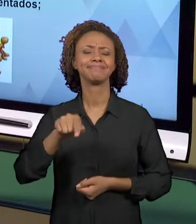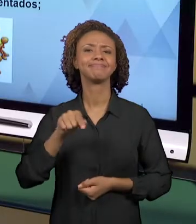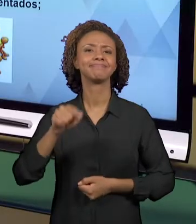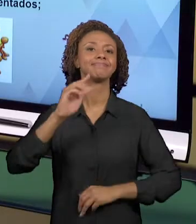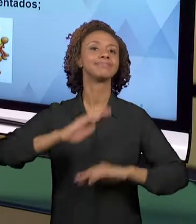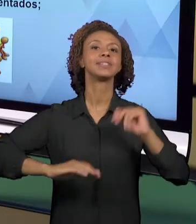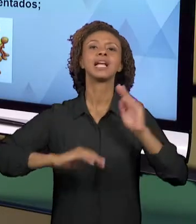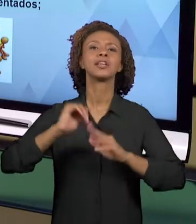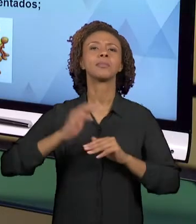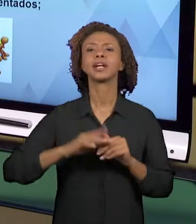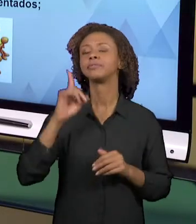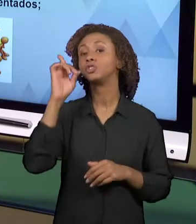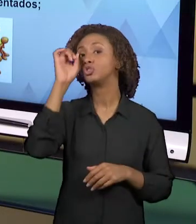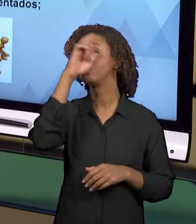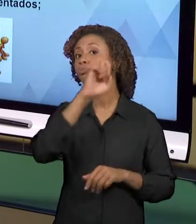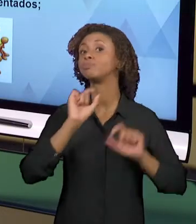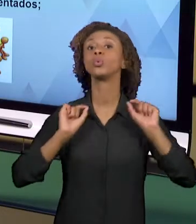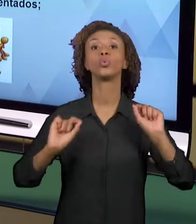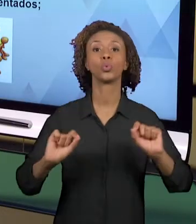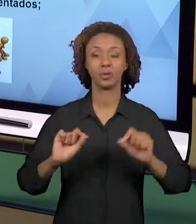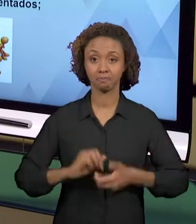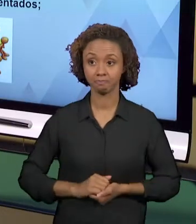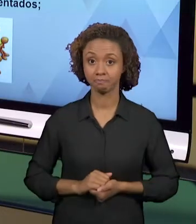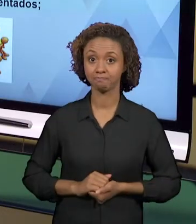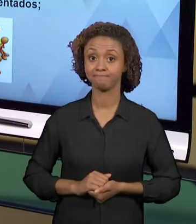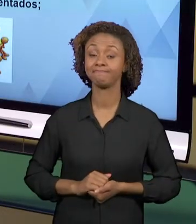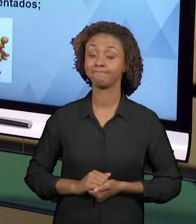ENCONTRAM PRA DESENVOLVER ESSAS PRÁTICAS. A